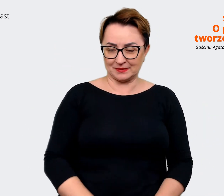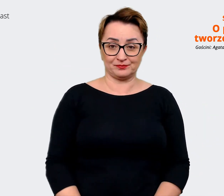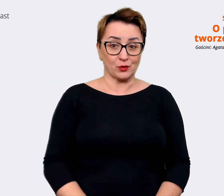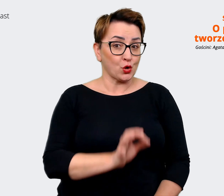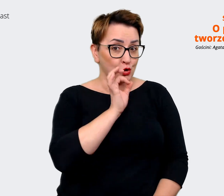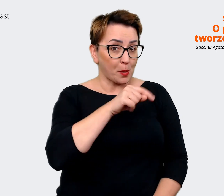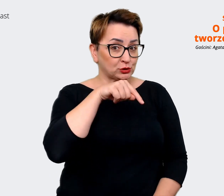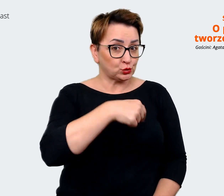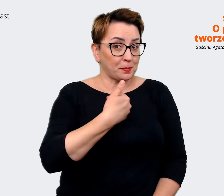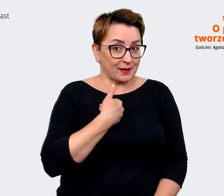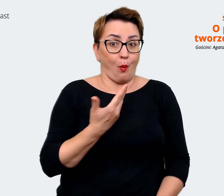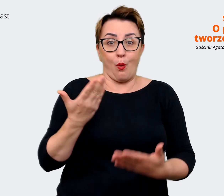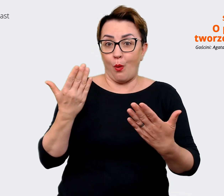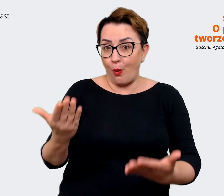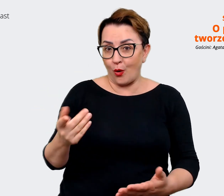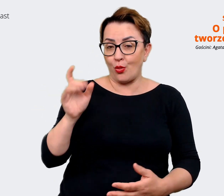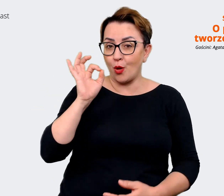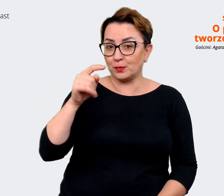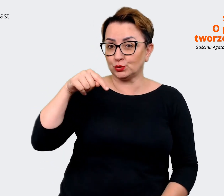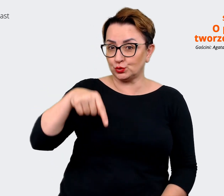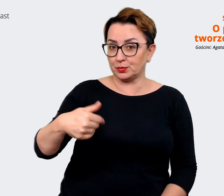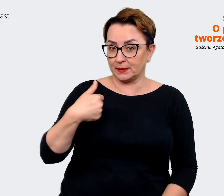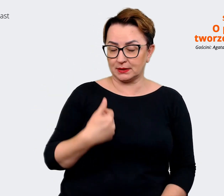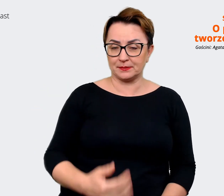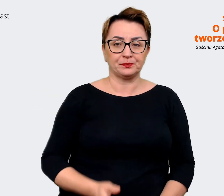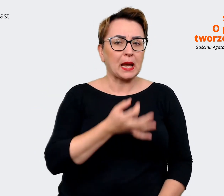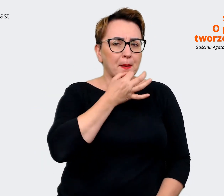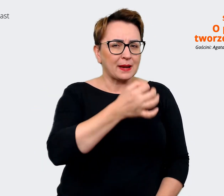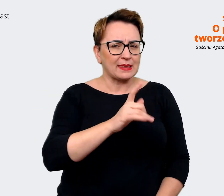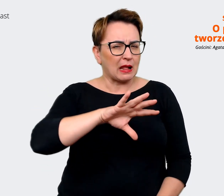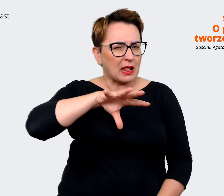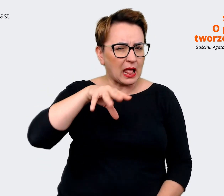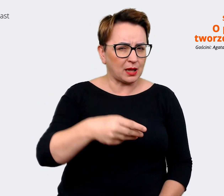najdziwniejszy produkt jaki kupiłaś na Allegro. Agata: Nie wiem czy kupiłam dziwne. Na pewno